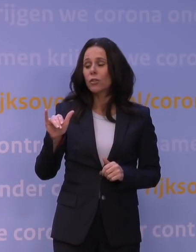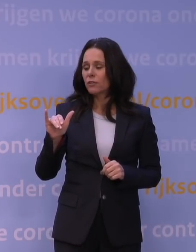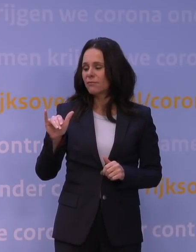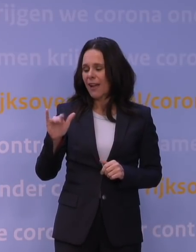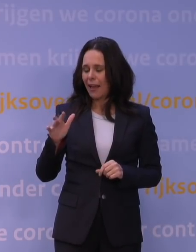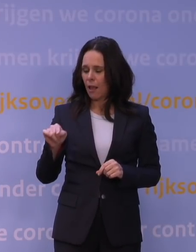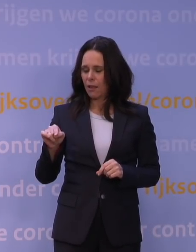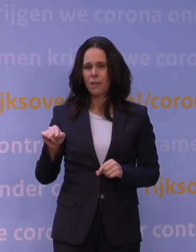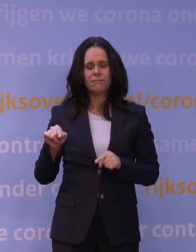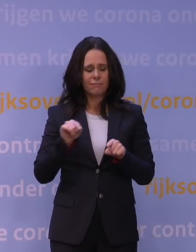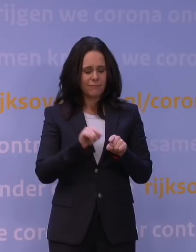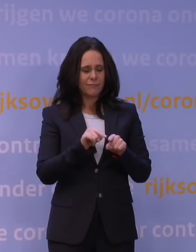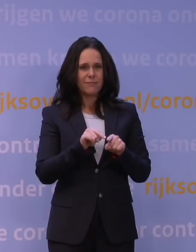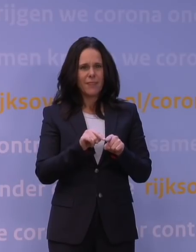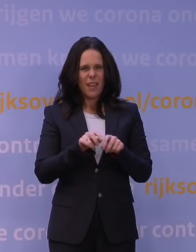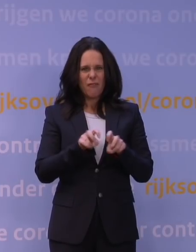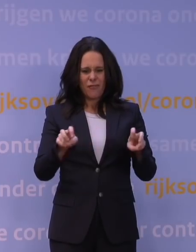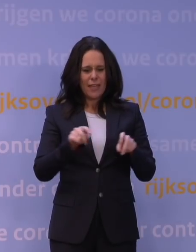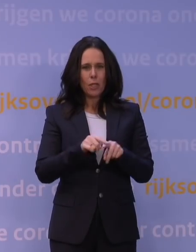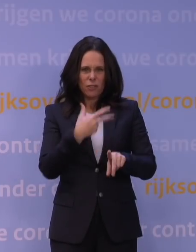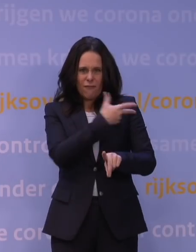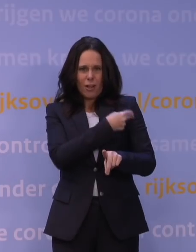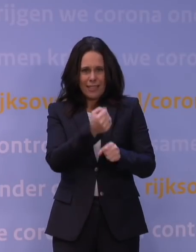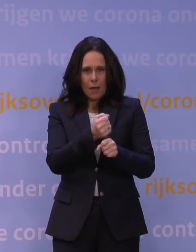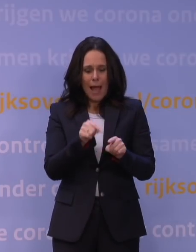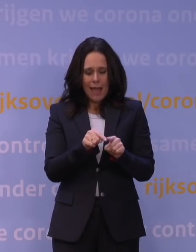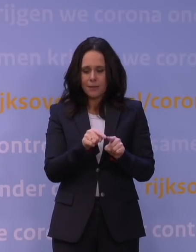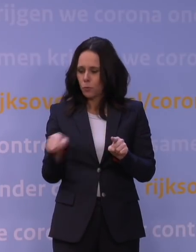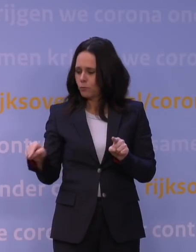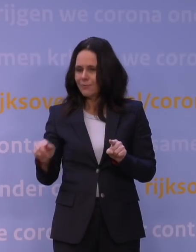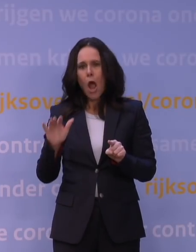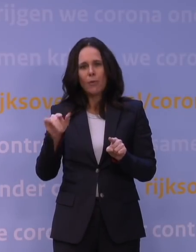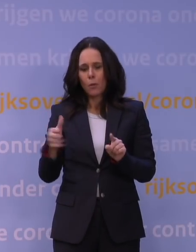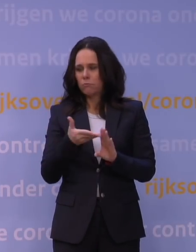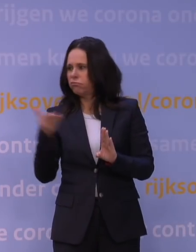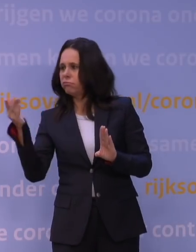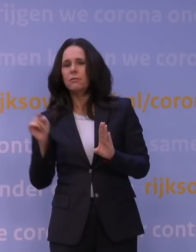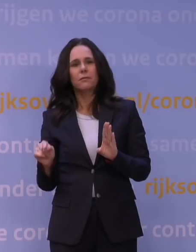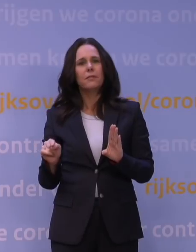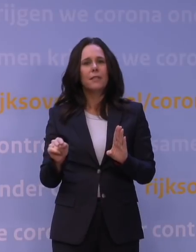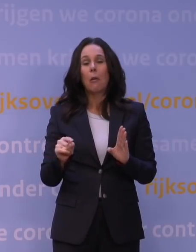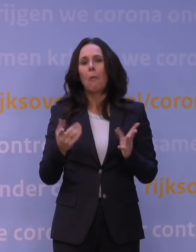van het virus waarmee dat vaccin destijds gemaakt is. U moet het vergelijken: iemand trekt plotseling een andere jas aan